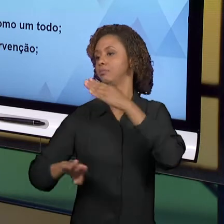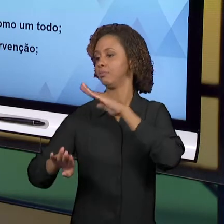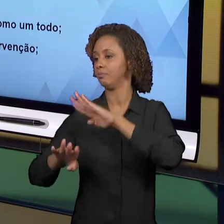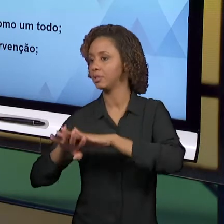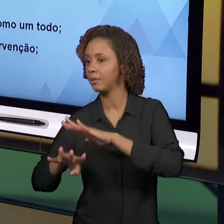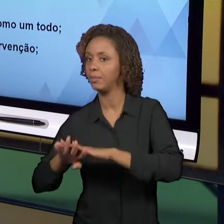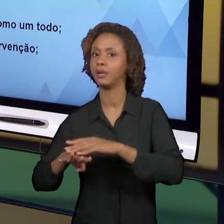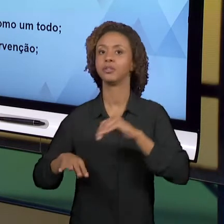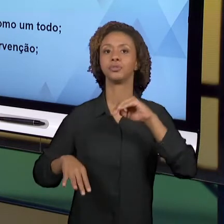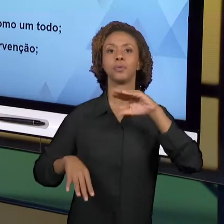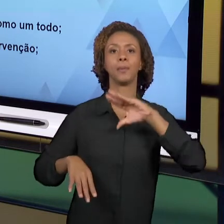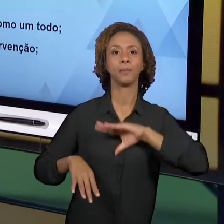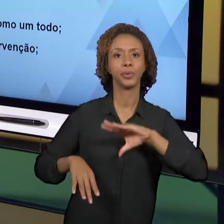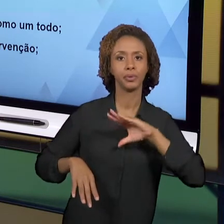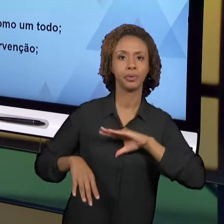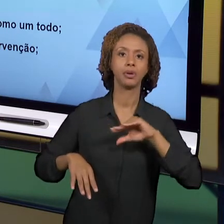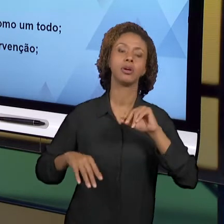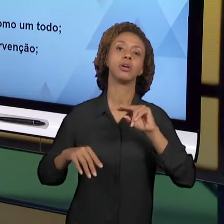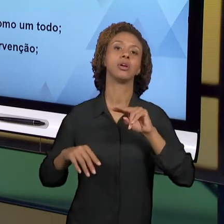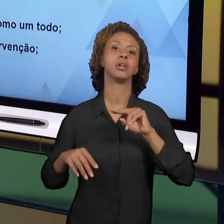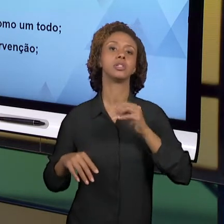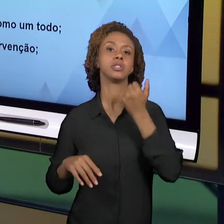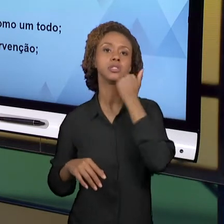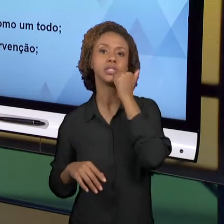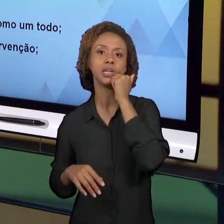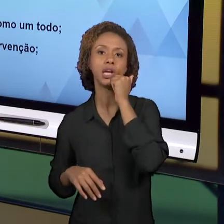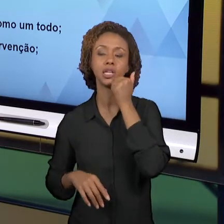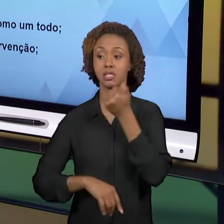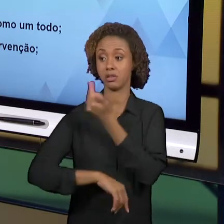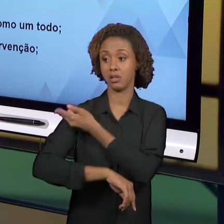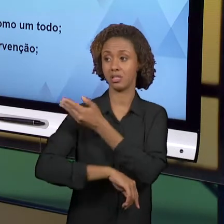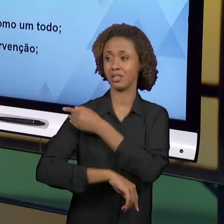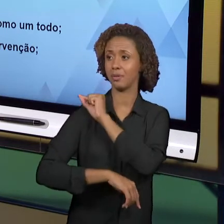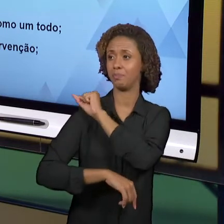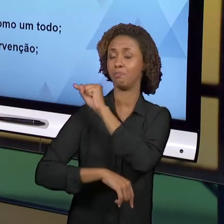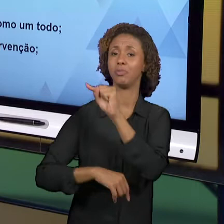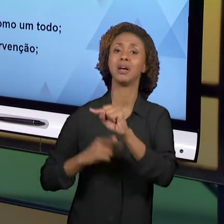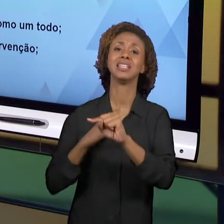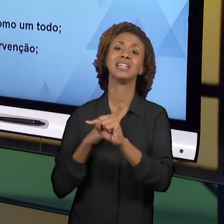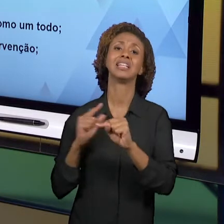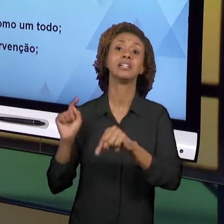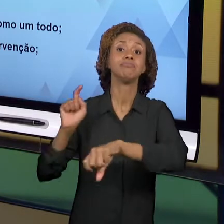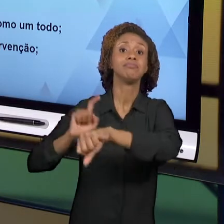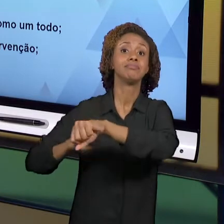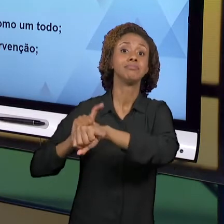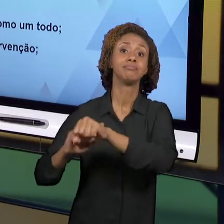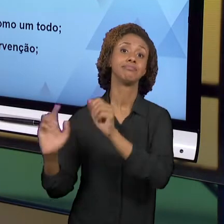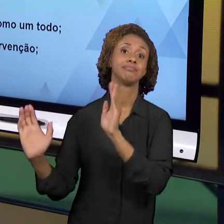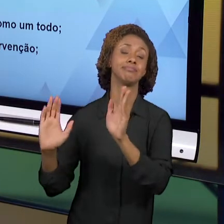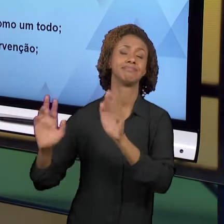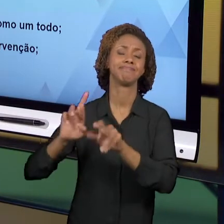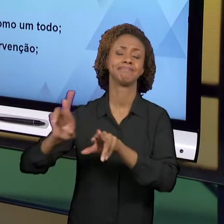ESTÁGIO EM CIÊNCIAS. ELES TÊM OUTRA TEMPORALIDADE, ELES TÊM OUTRAS PREOCUPAÇÕES. NO